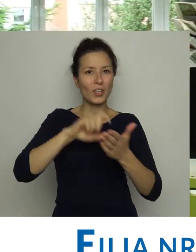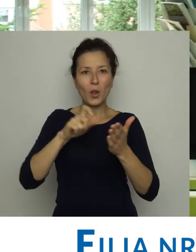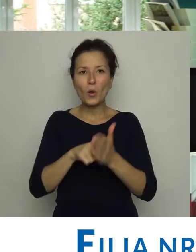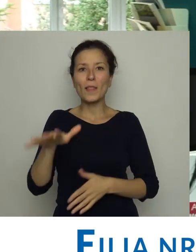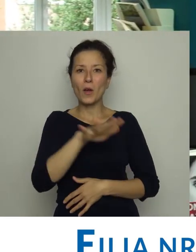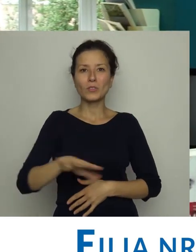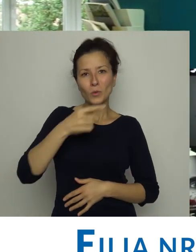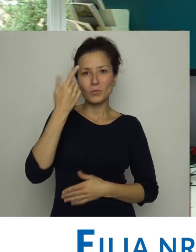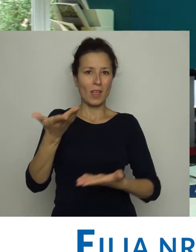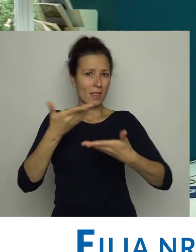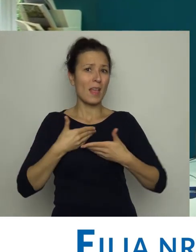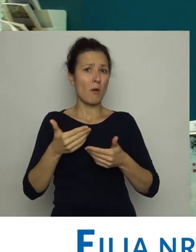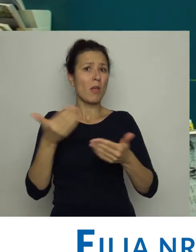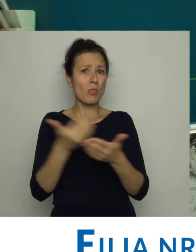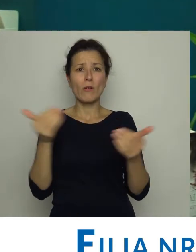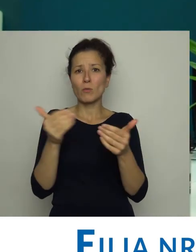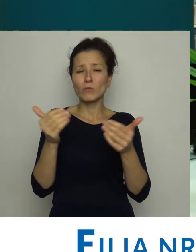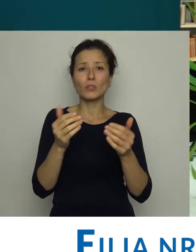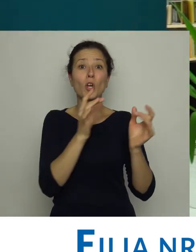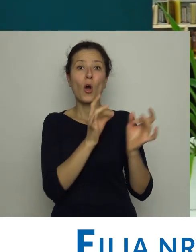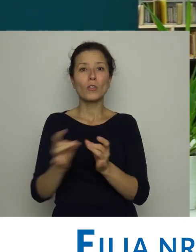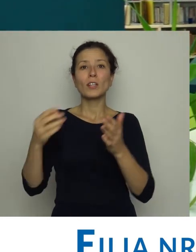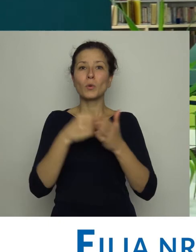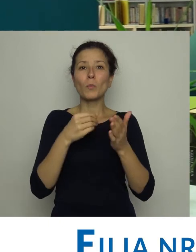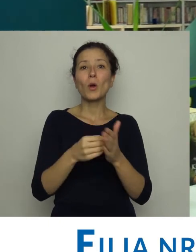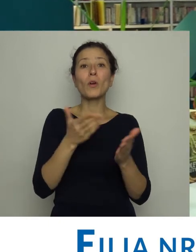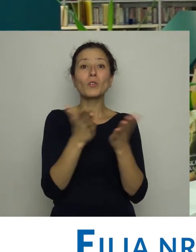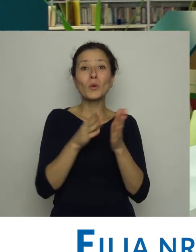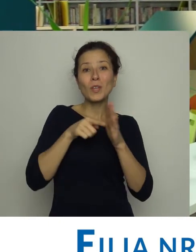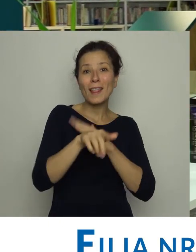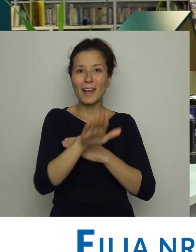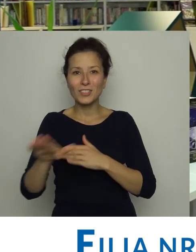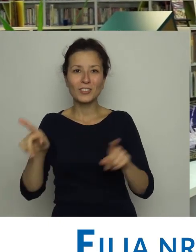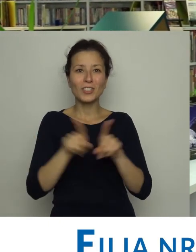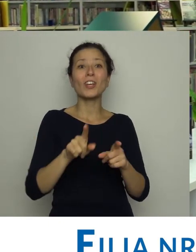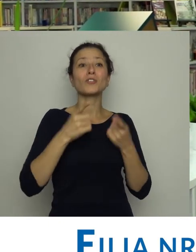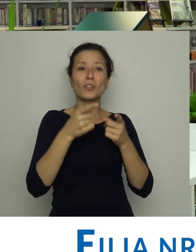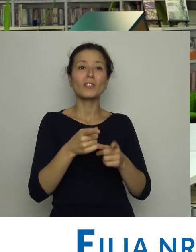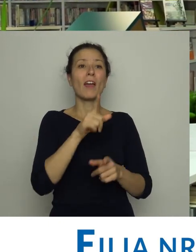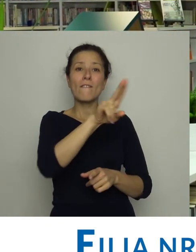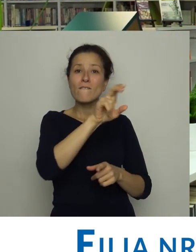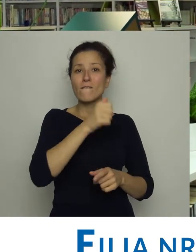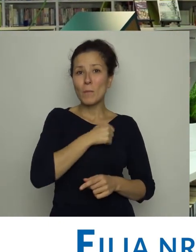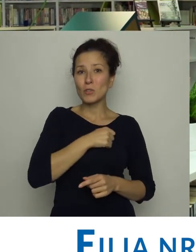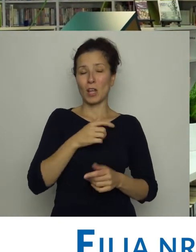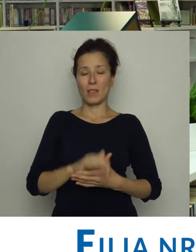Dopiero lokal na os. Kościuszkowskim dał bibliotece nowe możliwości. Zakupiono książki dla dzieci i zorganizowano dla nich wypożyczalnię.